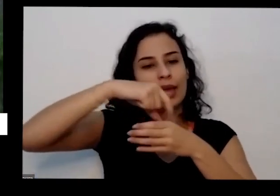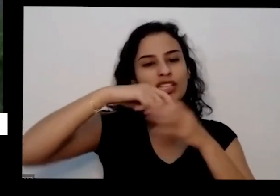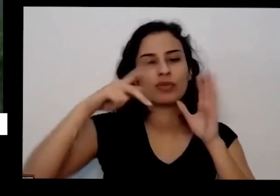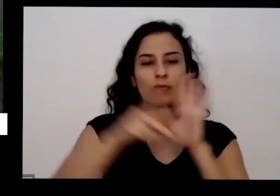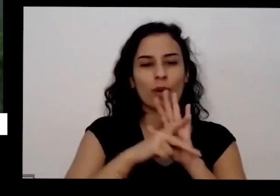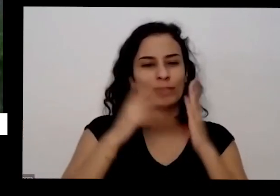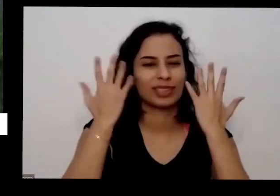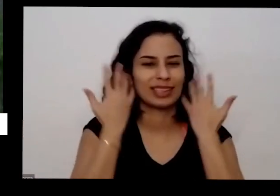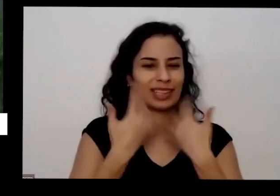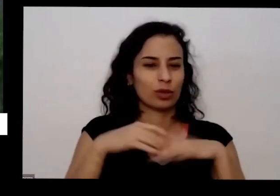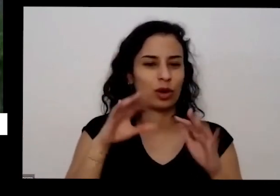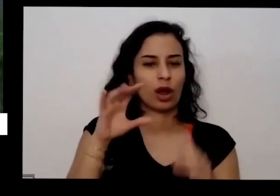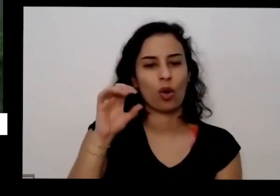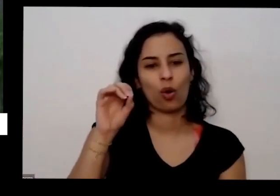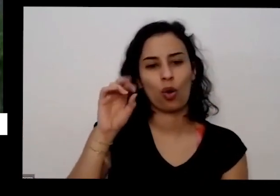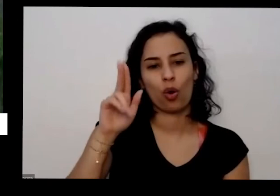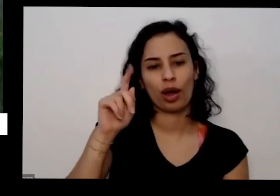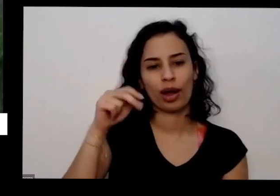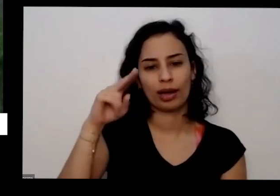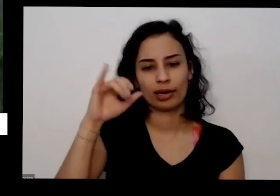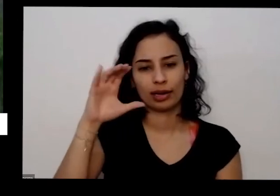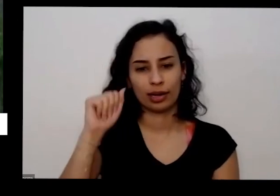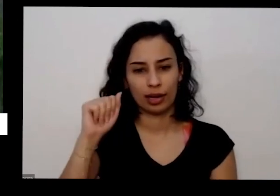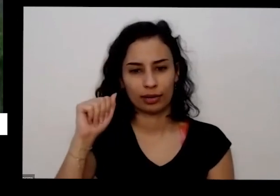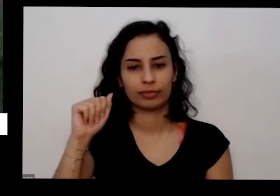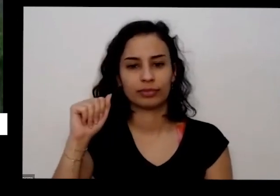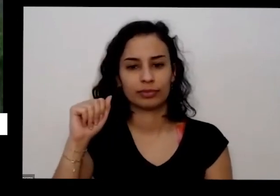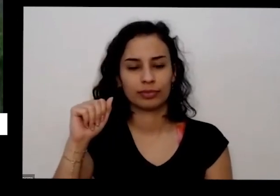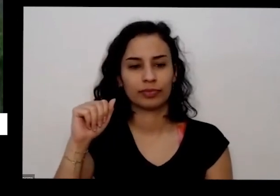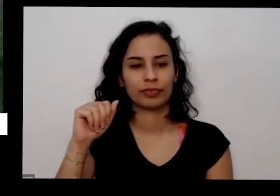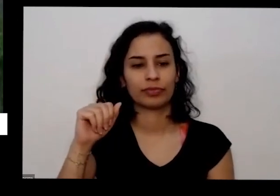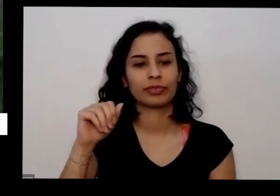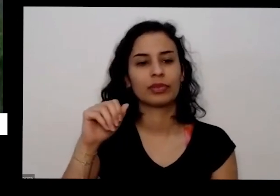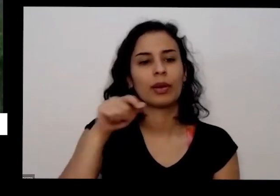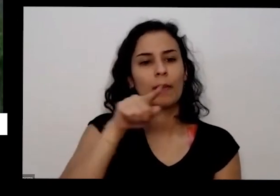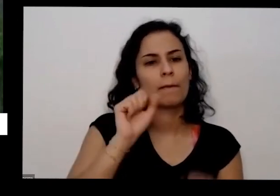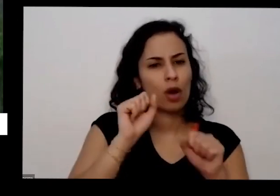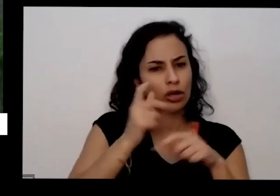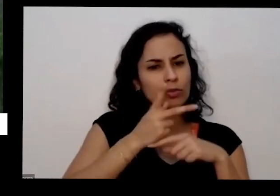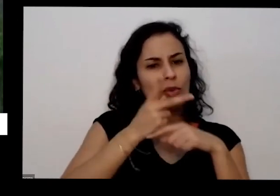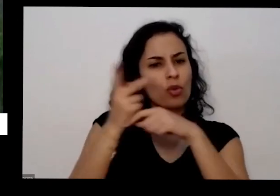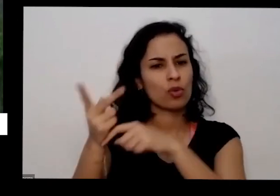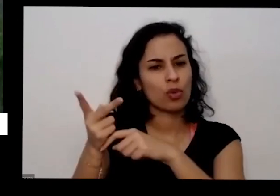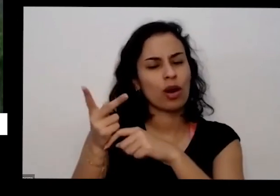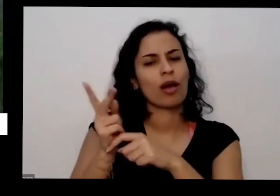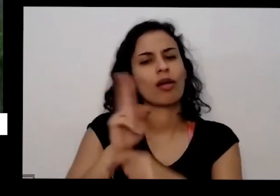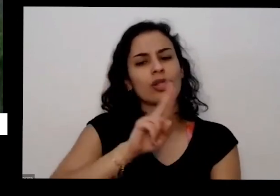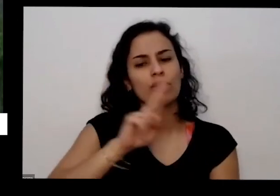que a bionatur aí se vocês notaram esse novo pode procurar ele tem página no Facebook no Instagram